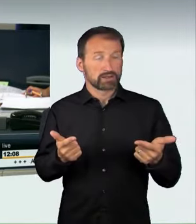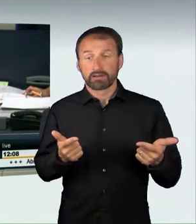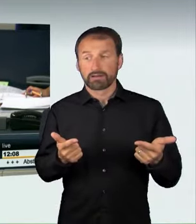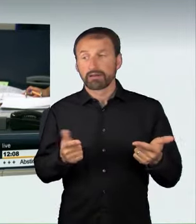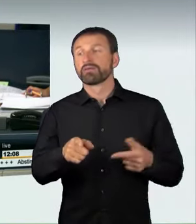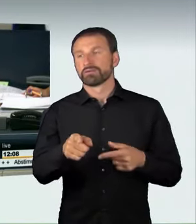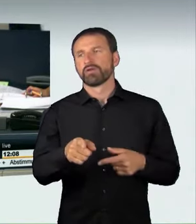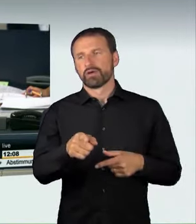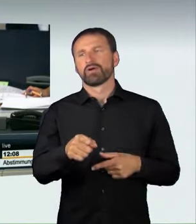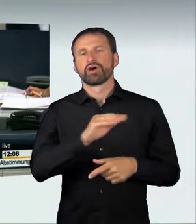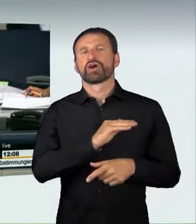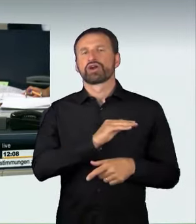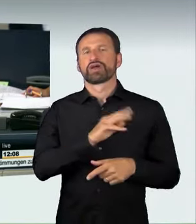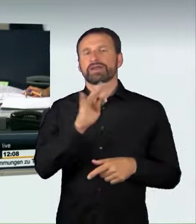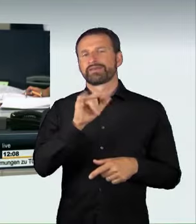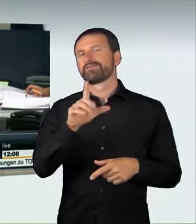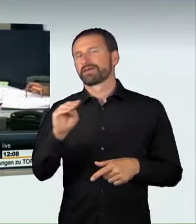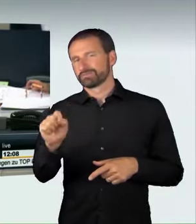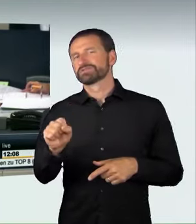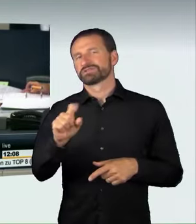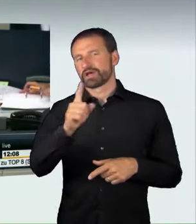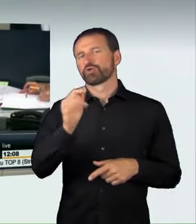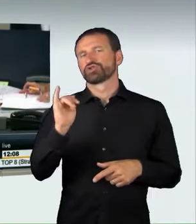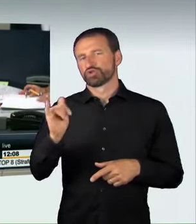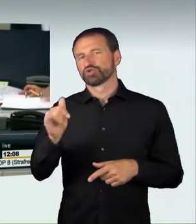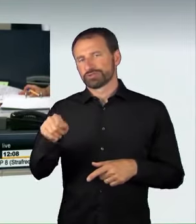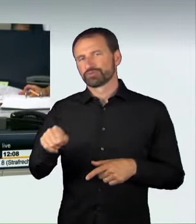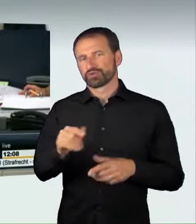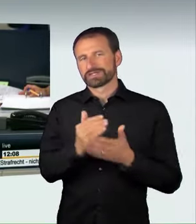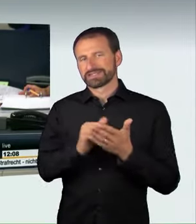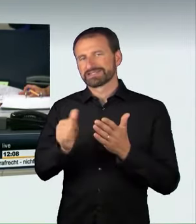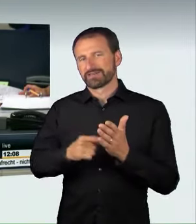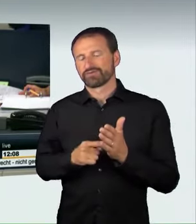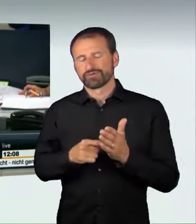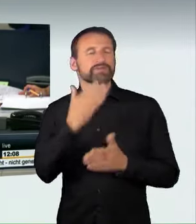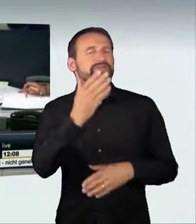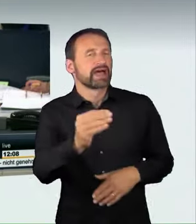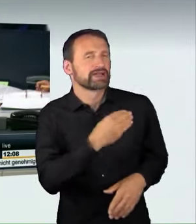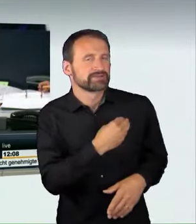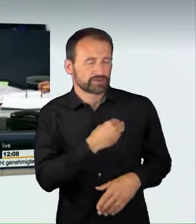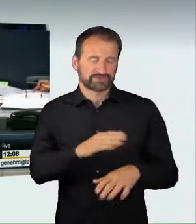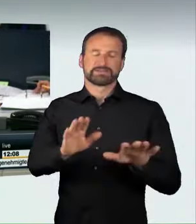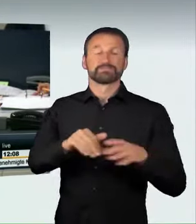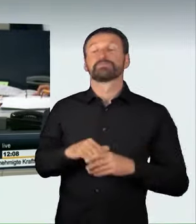(Präsidium): Die Kollegin Wilms hat dem Gesetzentwurf auch zugestimmt. Danke für den Hinweis. Wir setzen die Abstimmung zu der Beschlussempfehlung